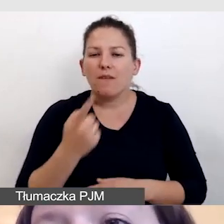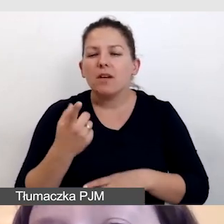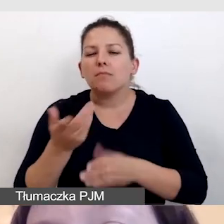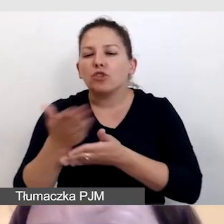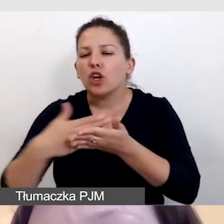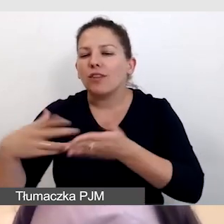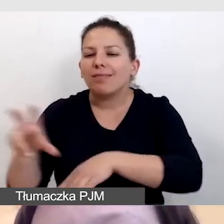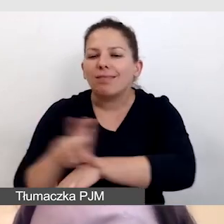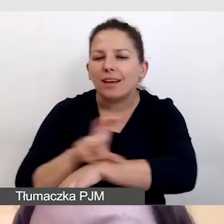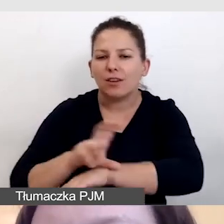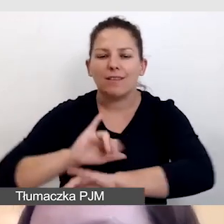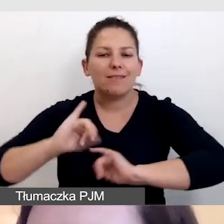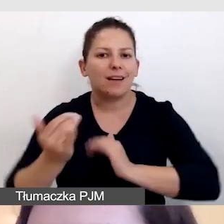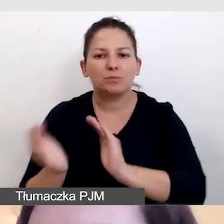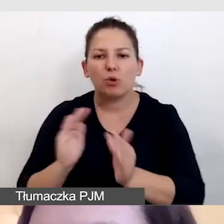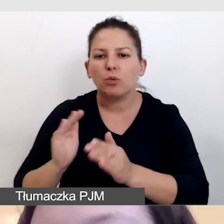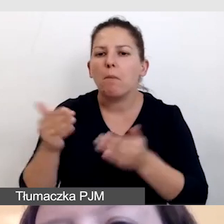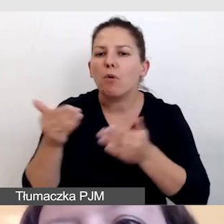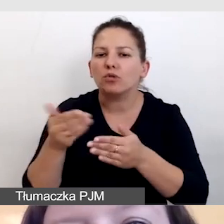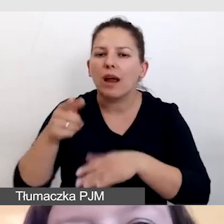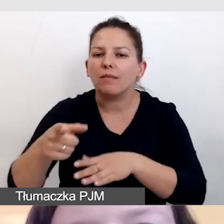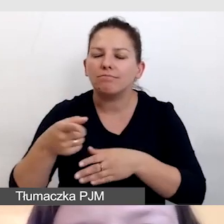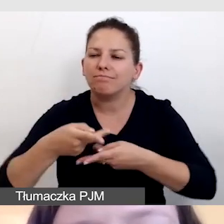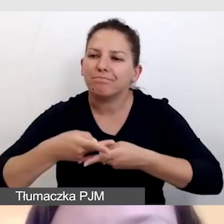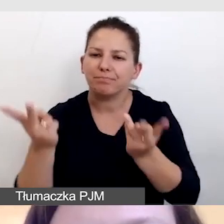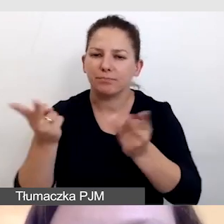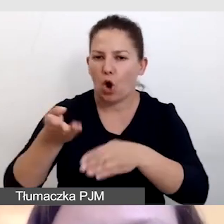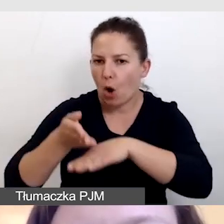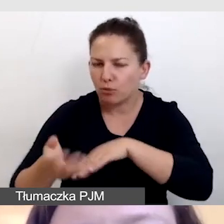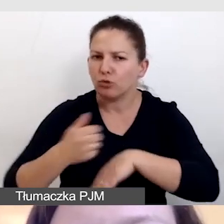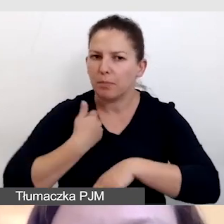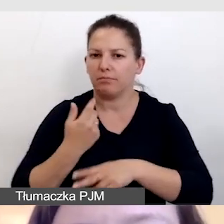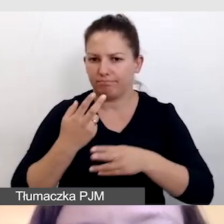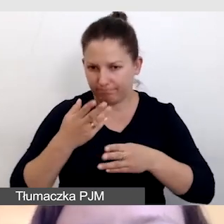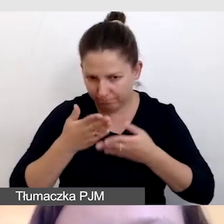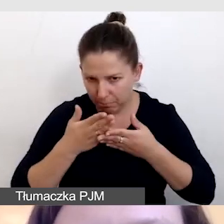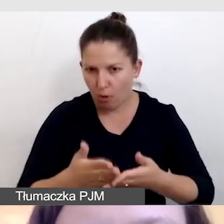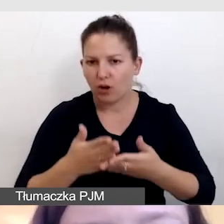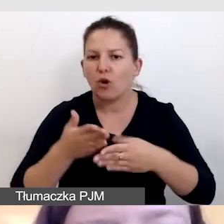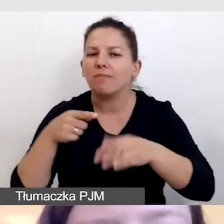w jaki sposób można opóźniać transmisję, aby poradzić sobie z opóźnieniem.